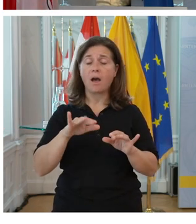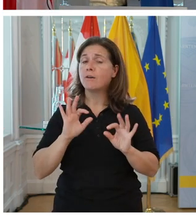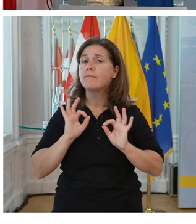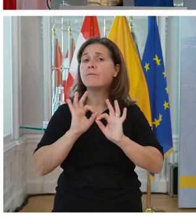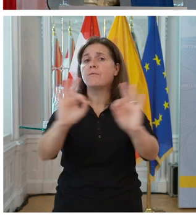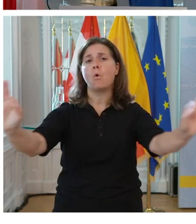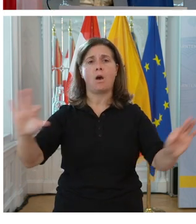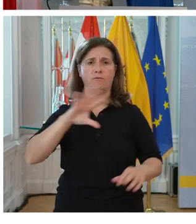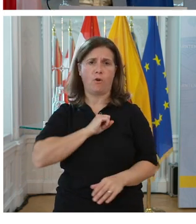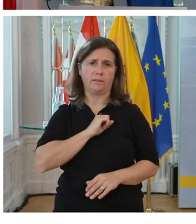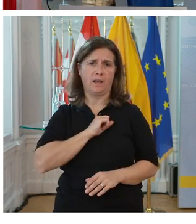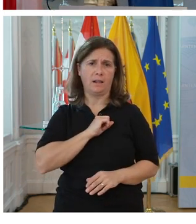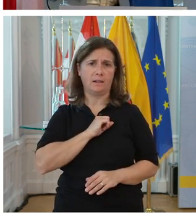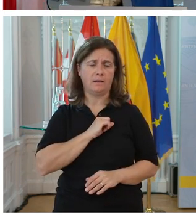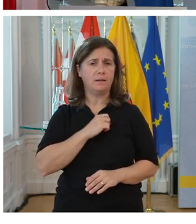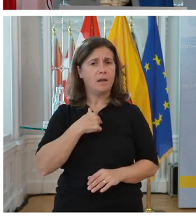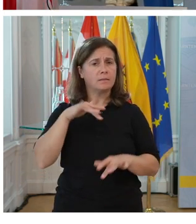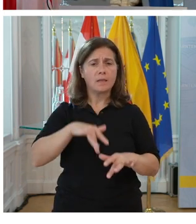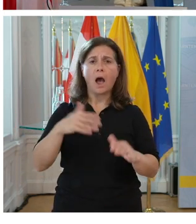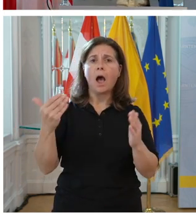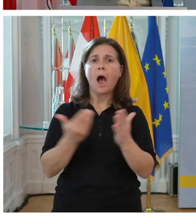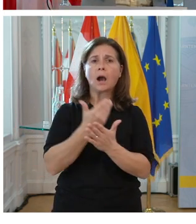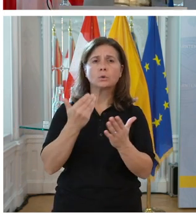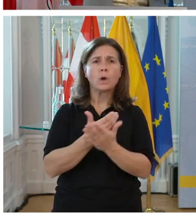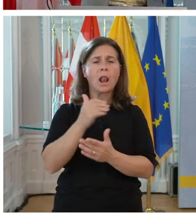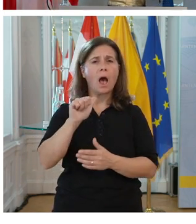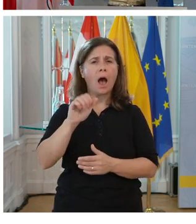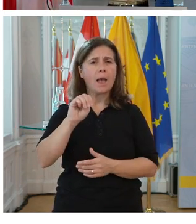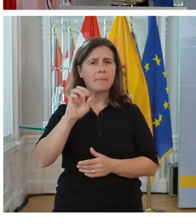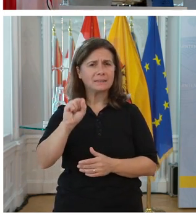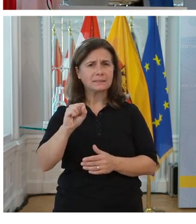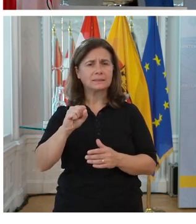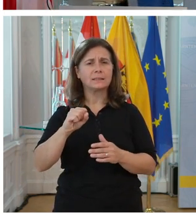Die Loyalität der Mitarbeitenden im Unternehmen erhöht sich. Es kommt zu weniger Fluktuation.